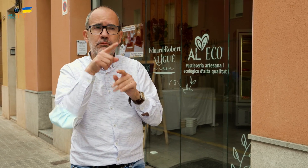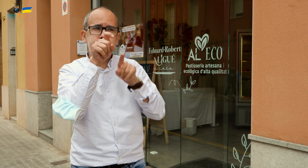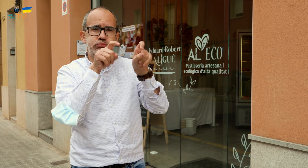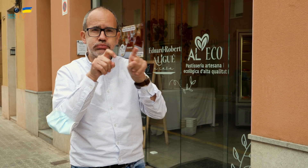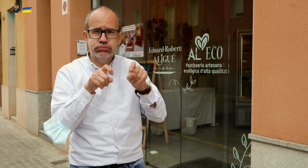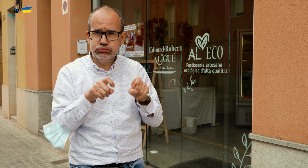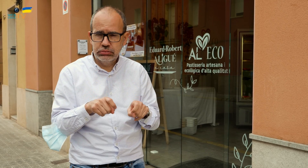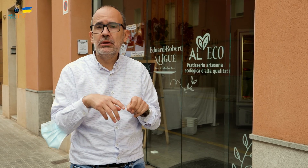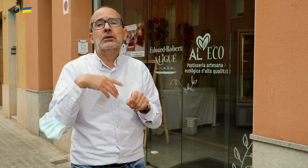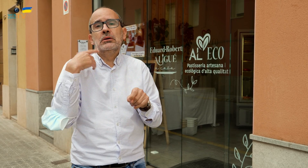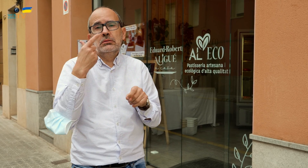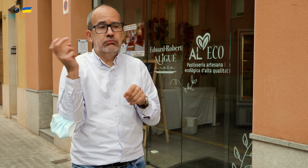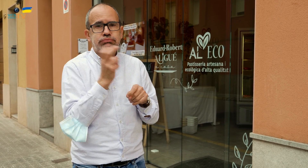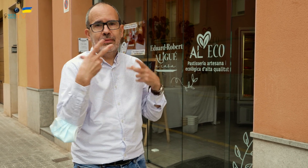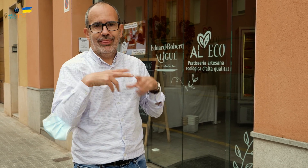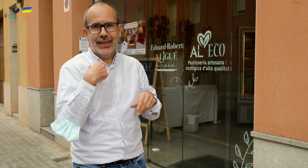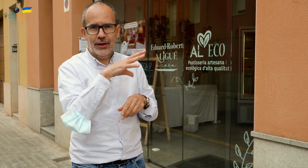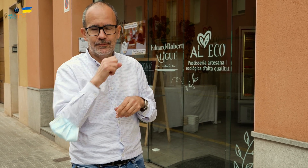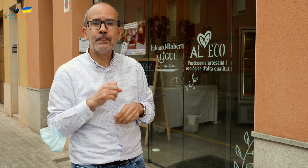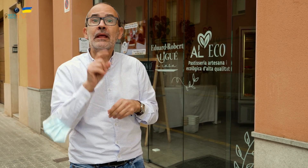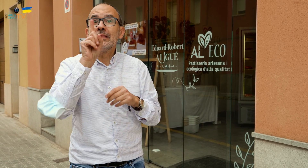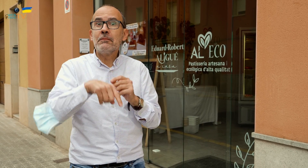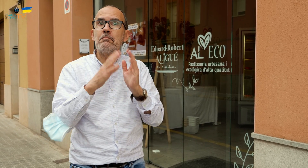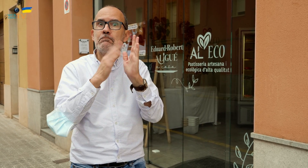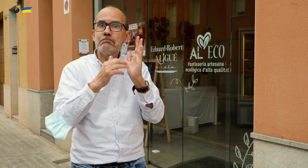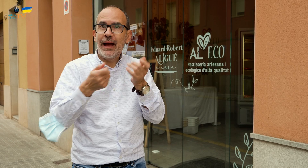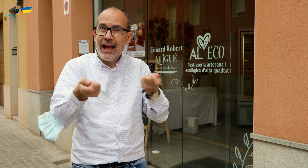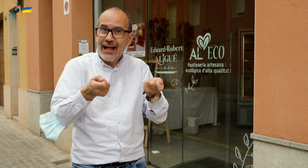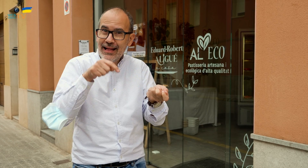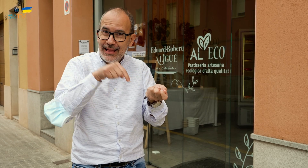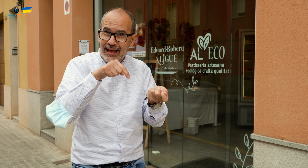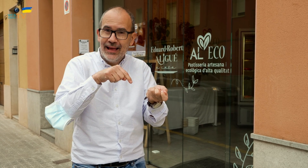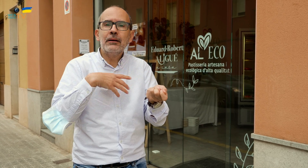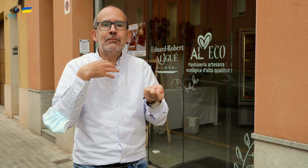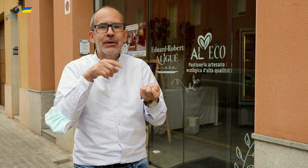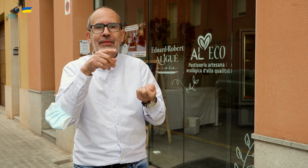elegir y venir a recoger el pedido. También hacen paella, podéis seleccionar para cuántas personas,